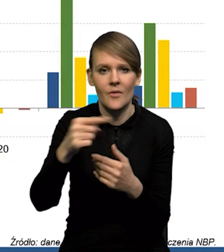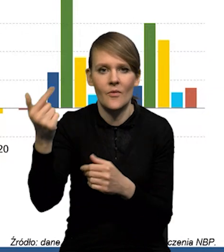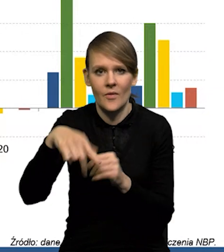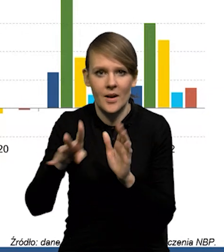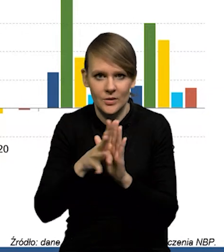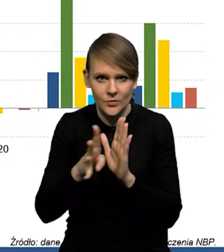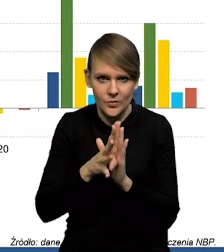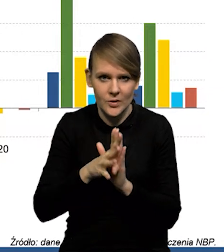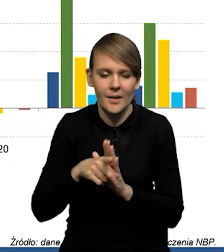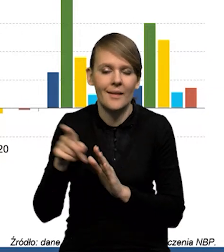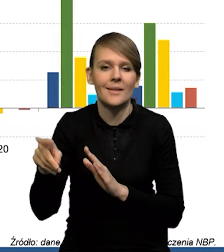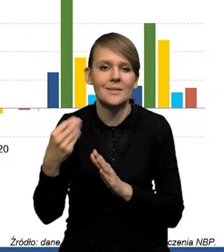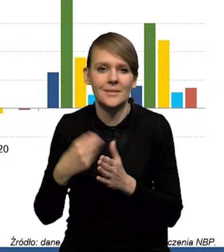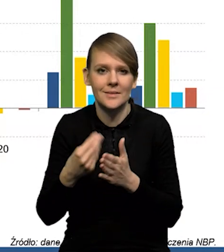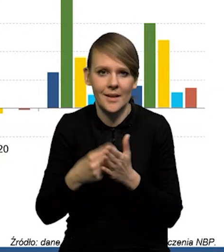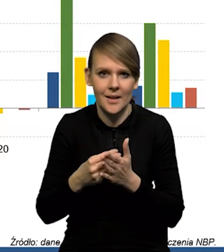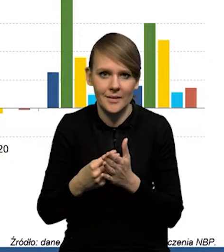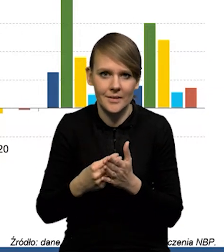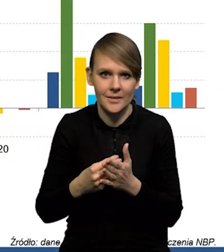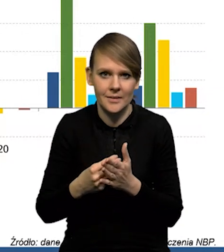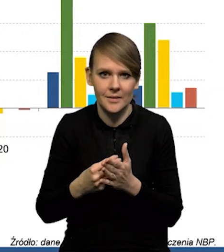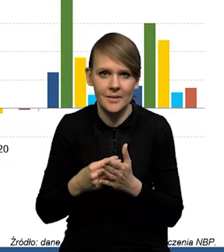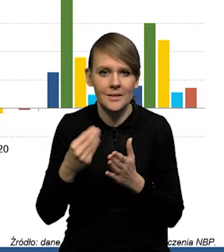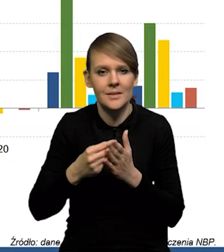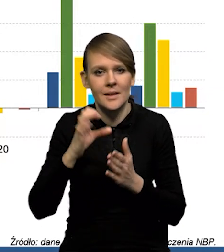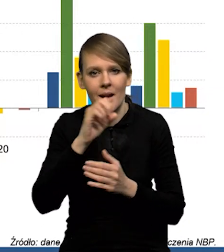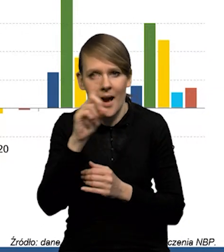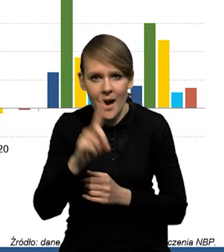Tak, w przypadku cen gazu,